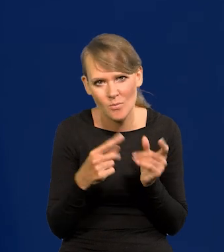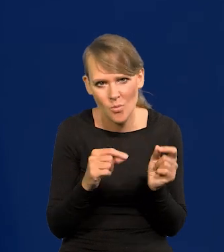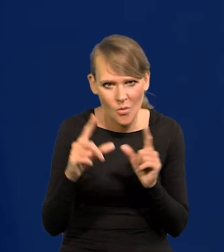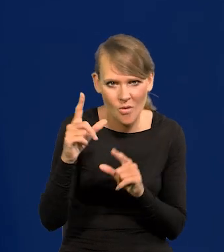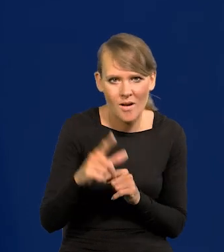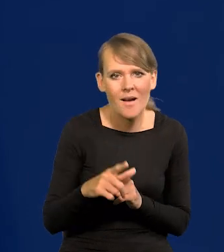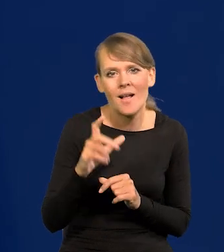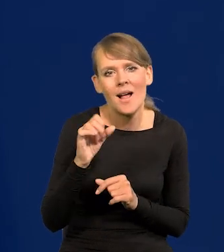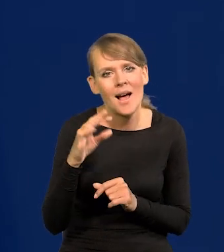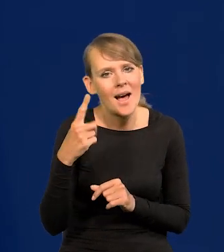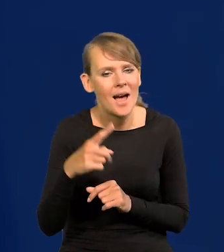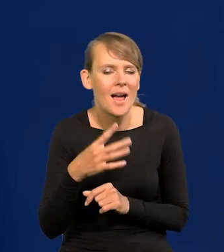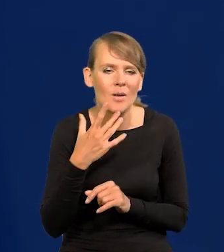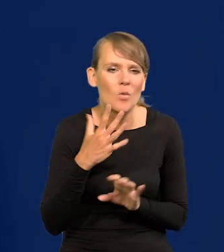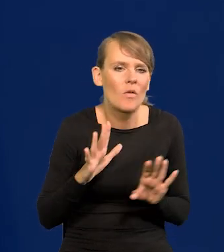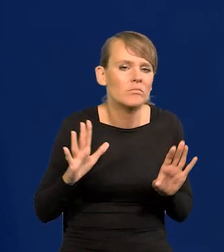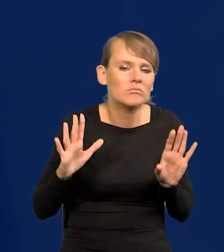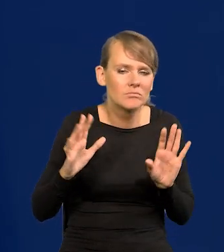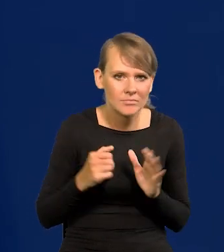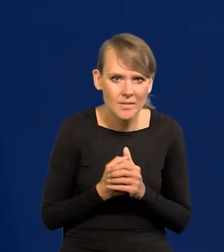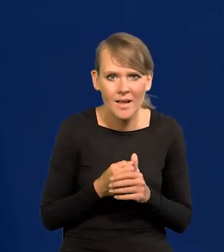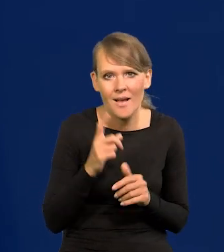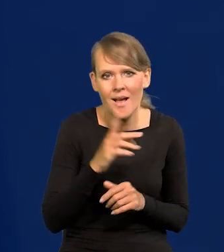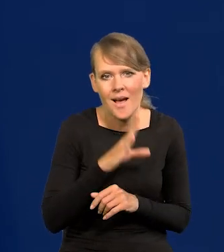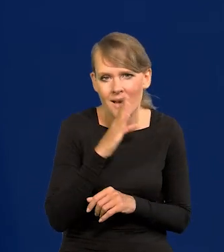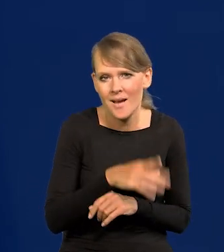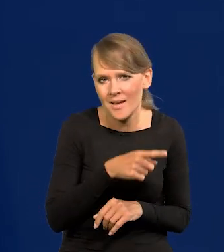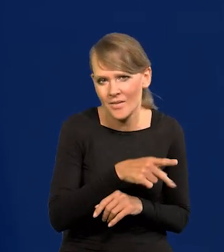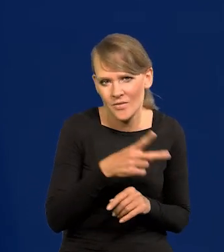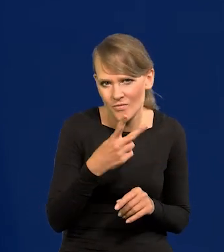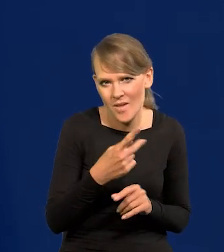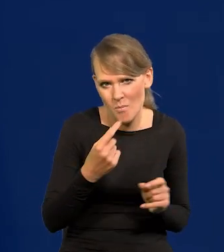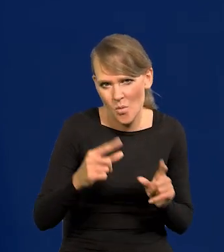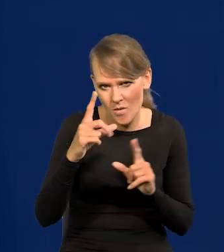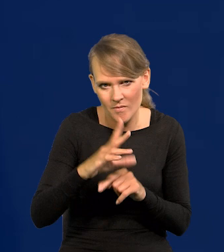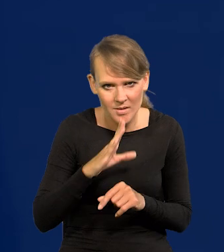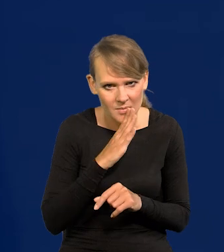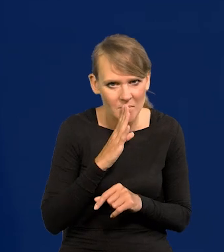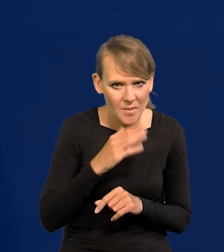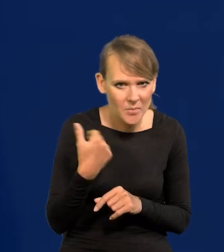Lagarde się wystrzega, żeby mówić, ale w Ameryce to dwie podwyżki pewnie i koniec.